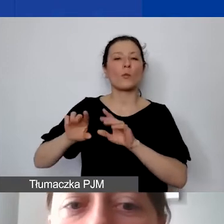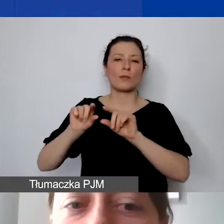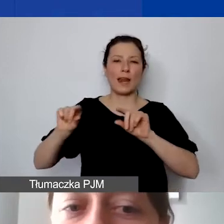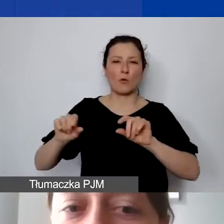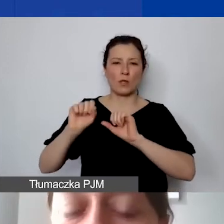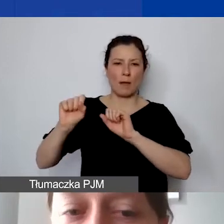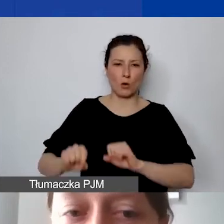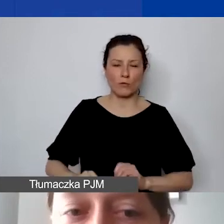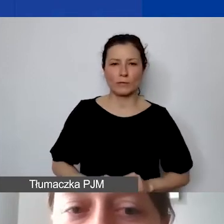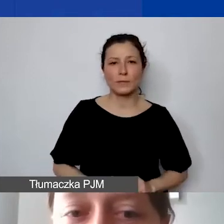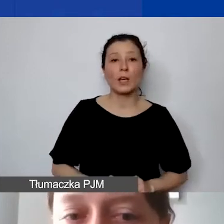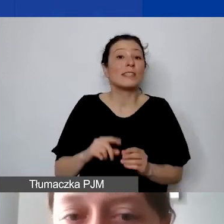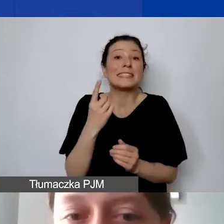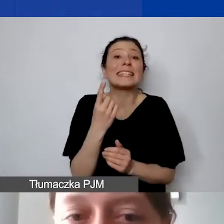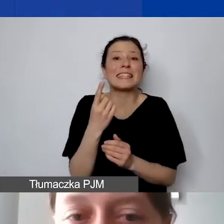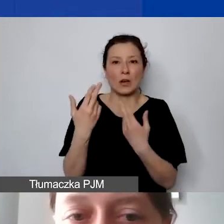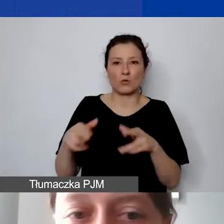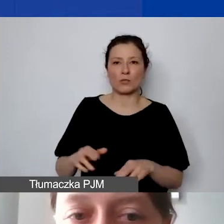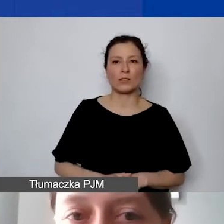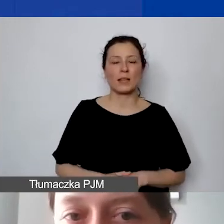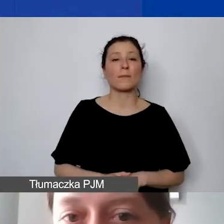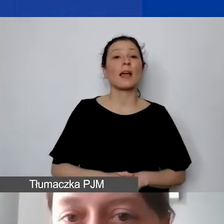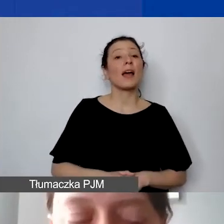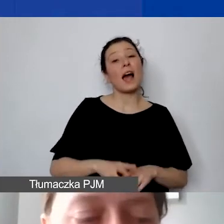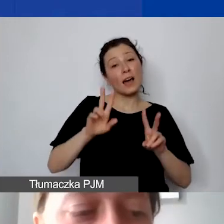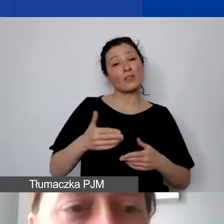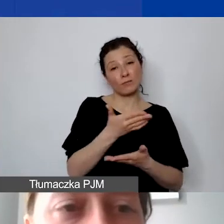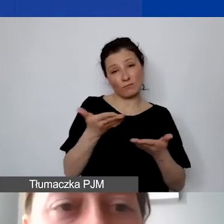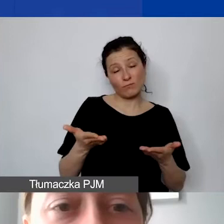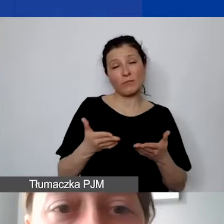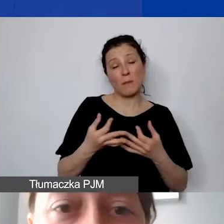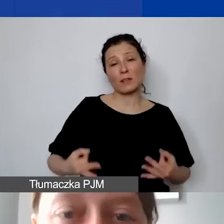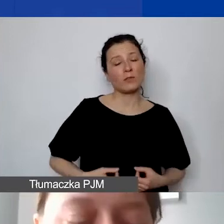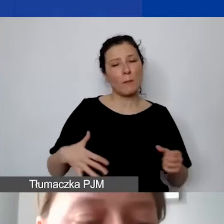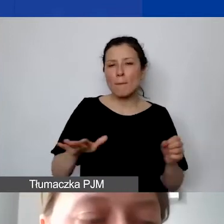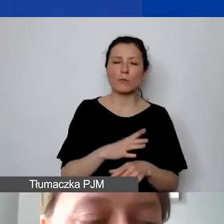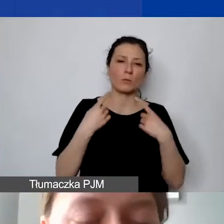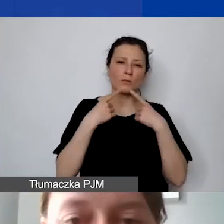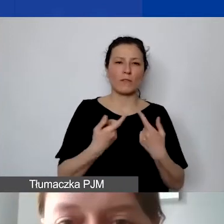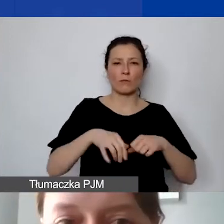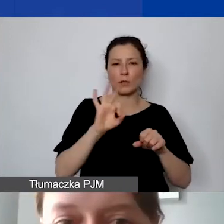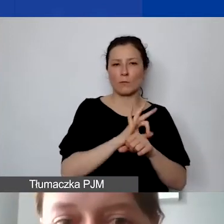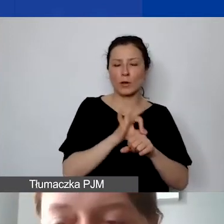Państwo ponoszą pełną odpowiedzialność za realizację całego projektu. Reasumując, pod jakim kątem będziemy oceniać budżet?